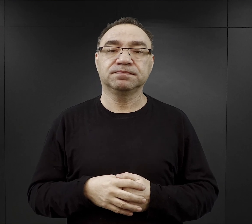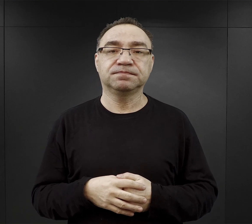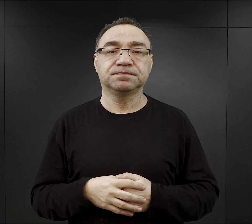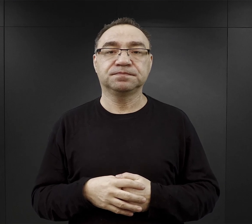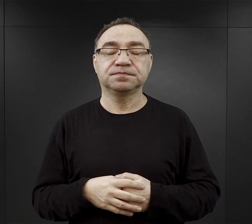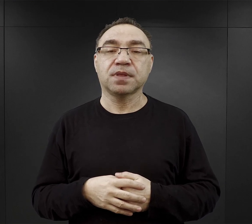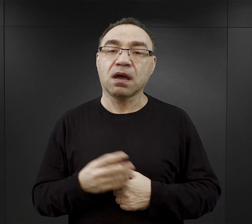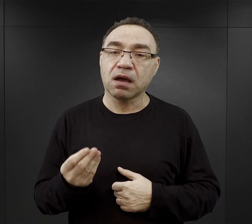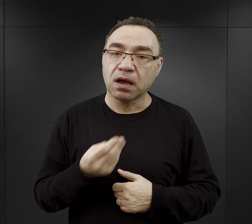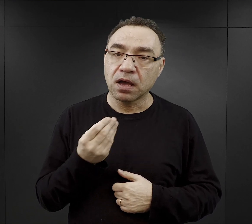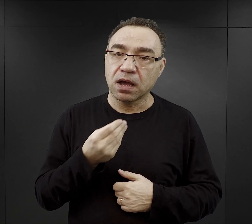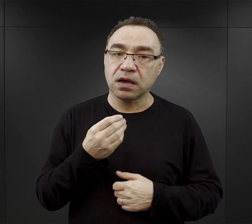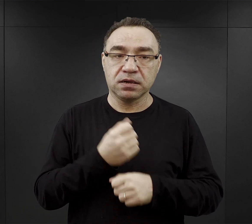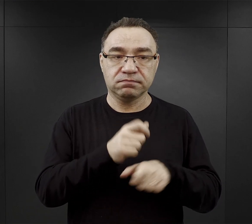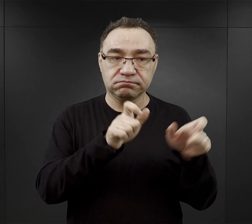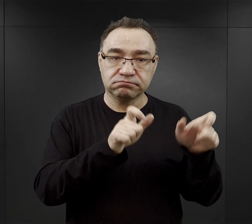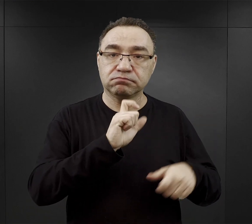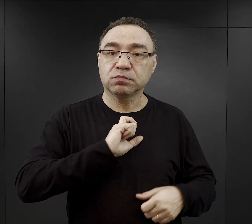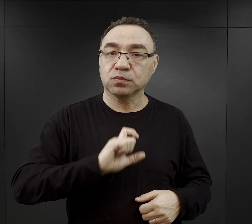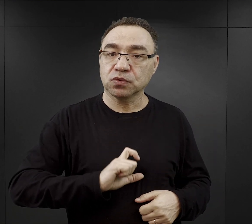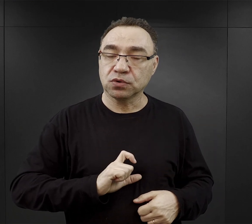Wracając jeszcze do tych pracowników biurowych.